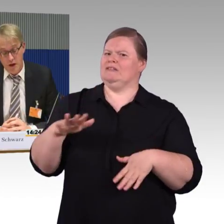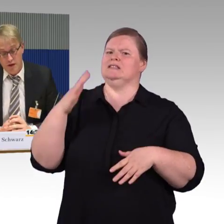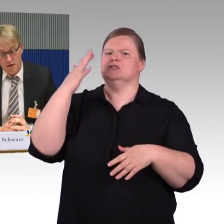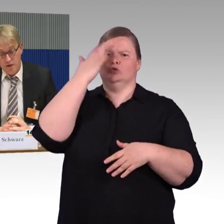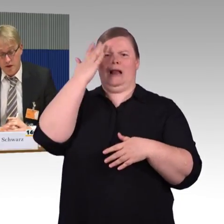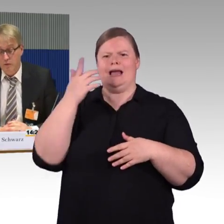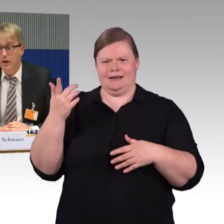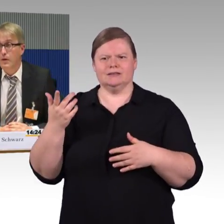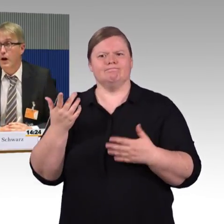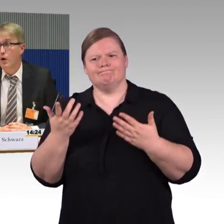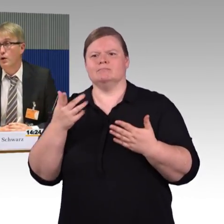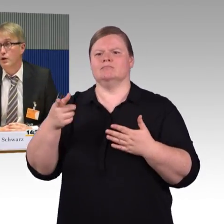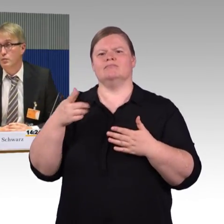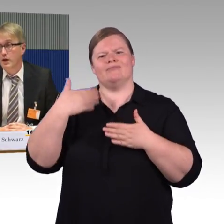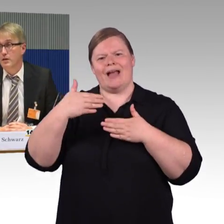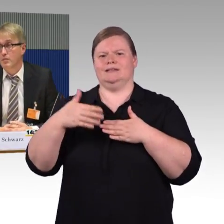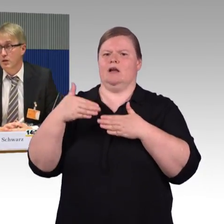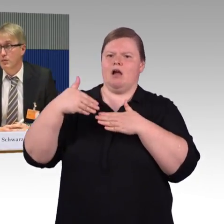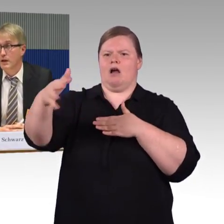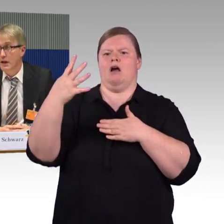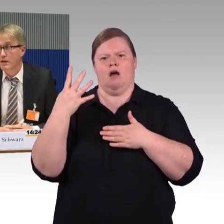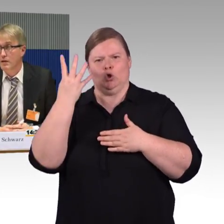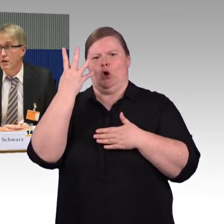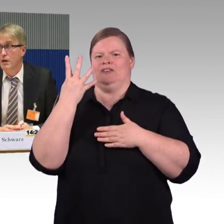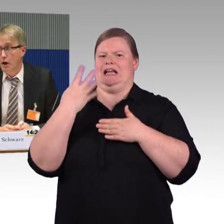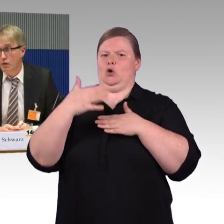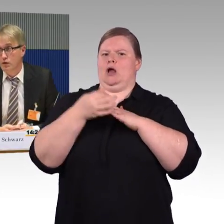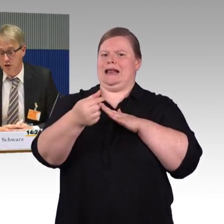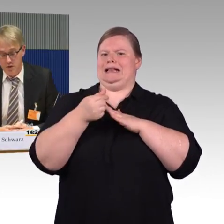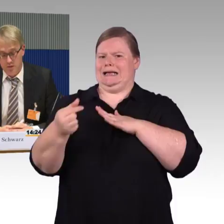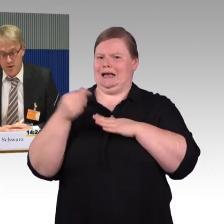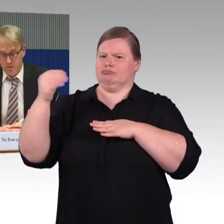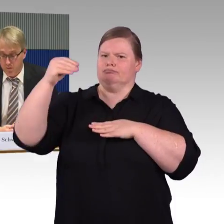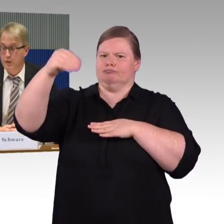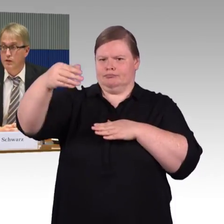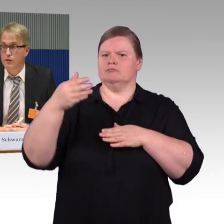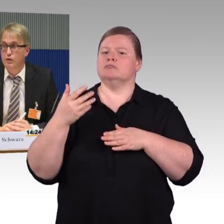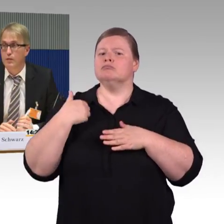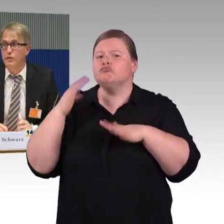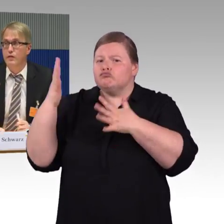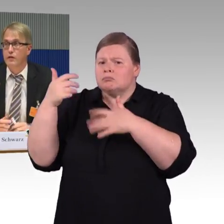dass das Eisenbahn-Bundesamt mit mehr Rechten ausgestattet wird, das zum Anfang.